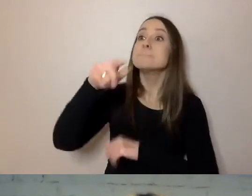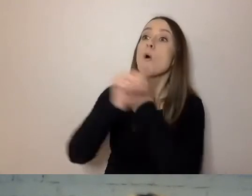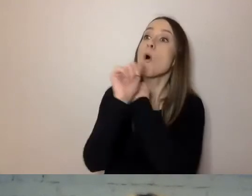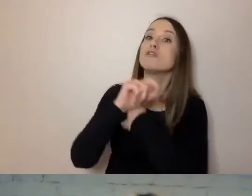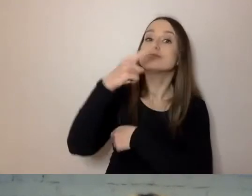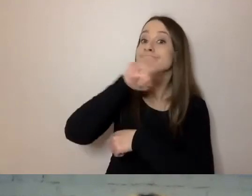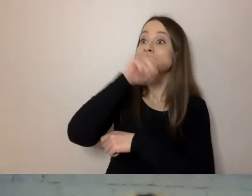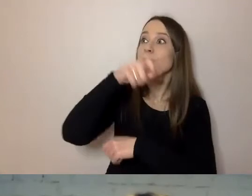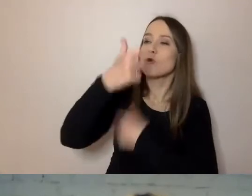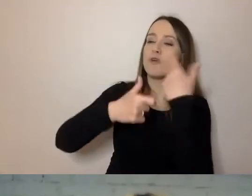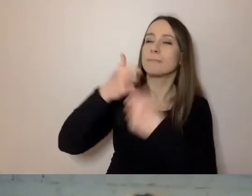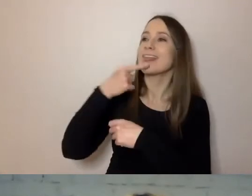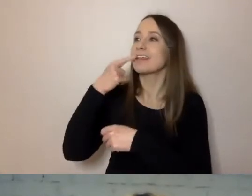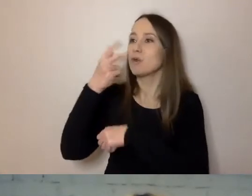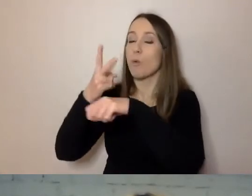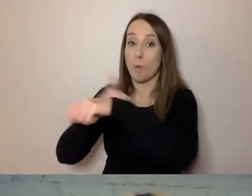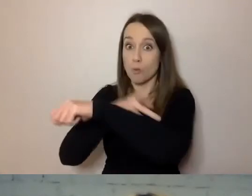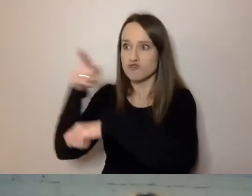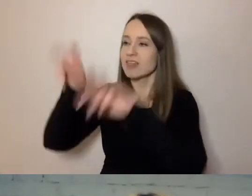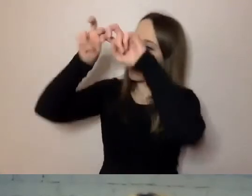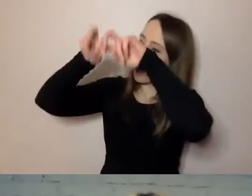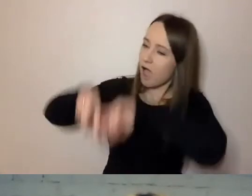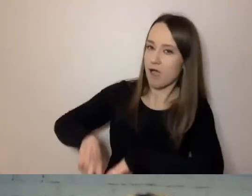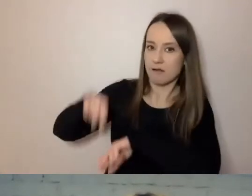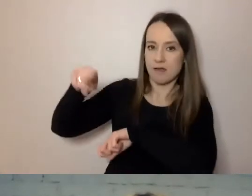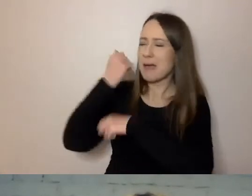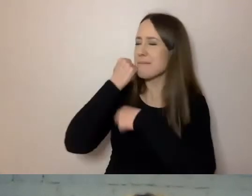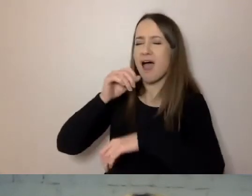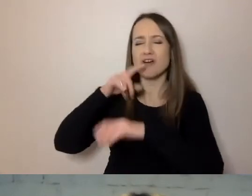Wzięli na tapetę język urzędowy z wielu instytucji.